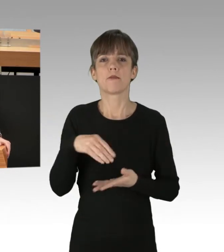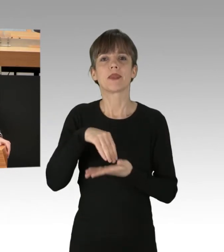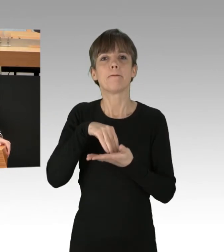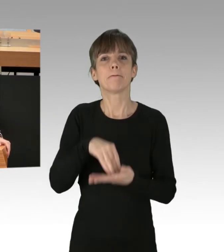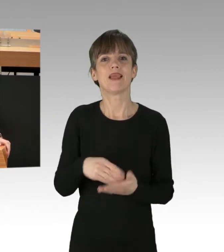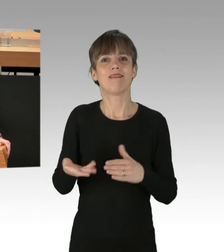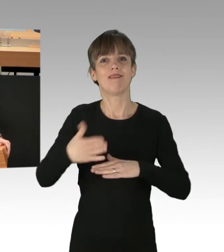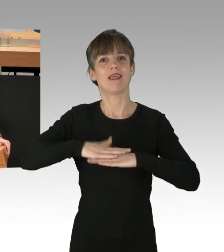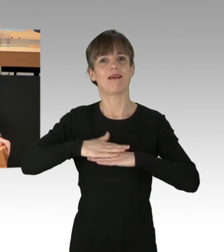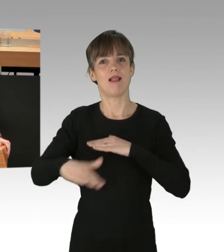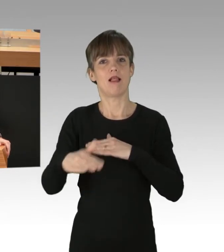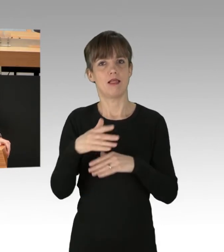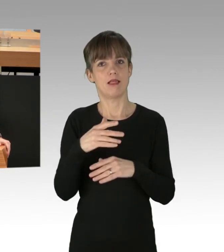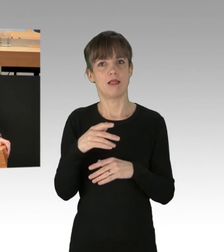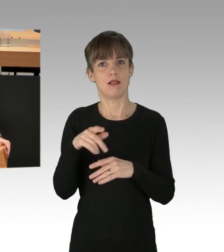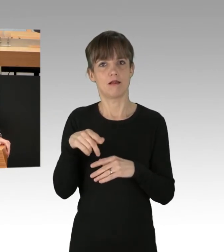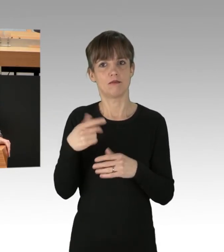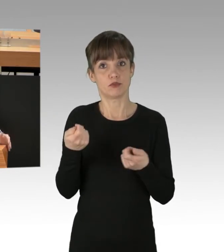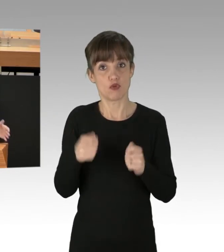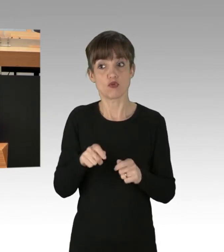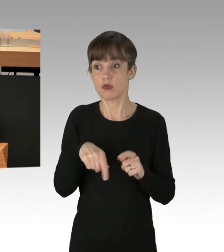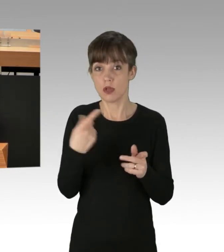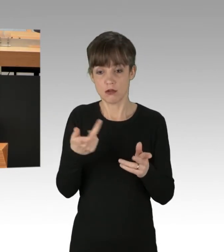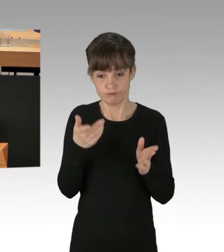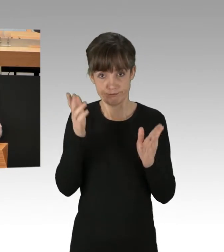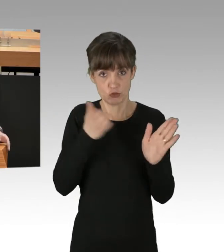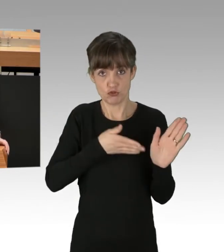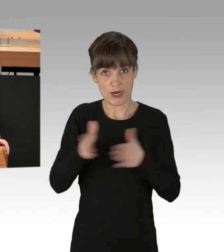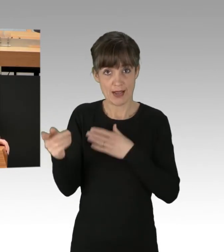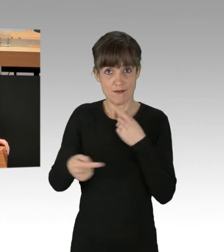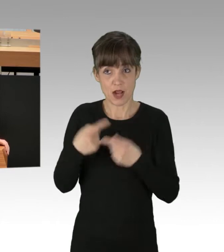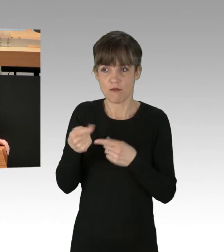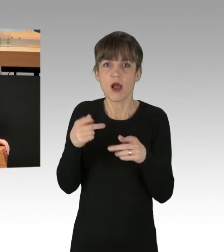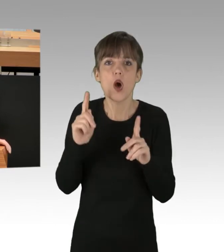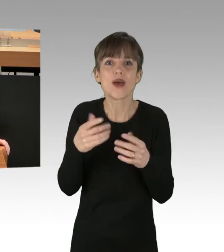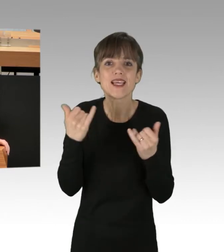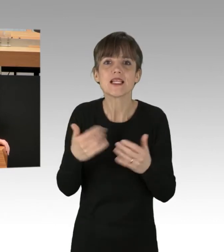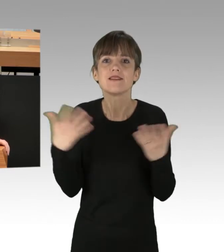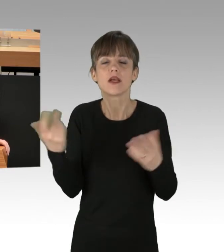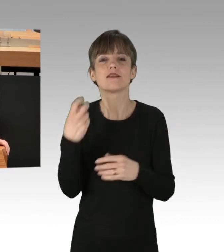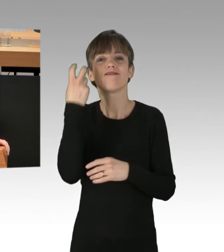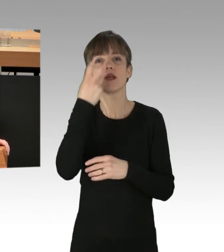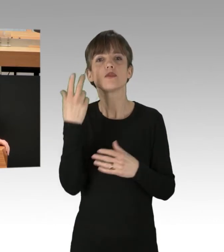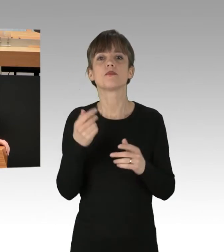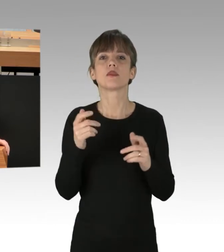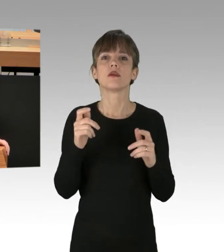um das Ganze dann krachend scheitern zu sehen. Genau wie Sie gerade vergeblich versuchen, Vergesellschaftungen rechtmäßig zu beten,